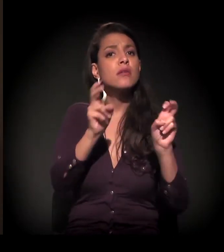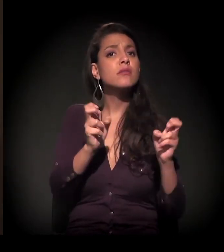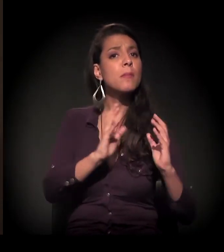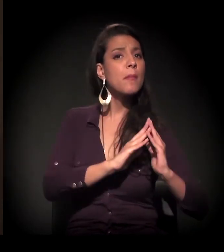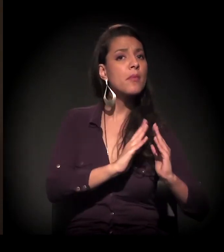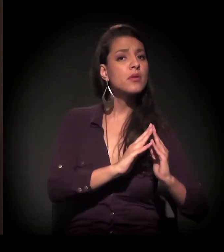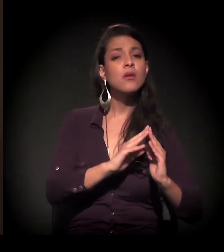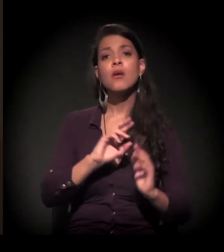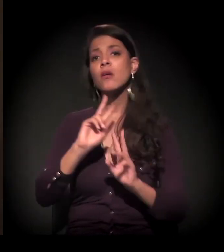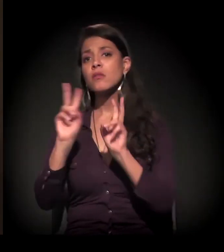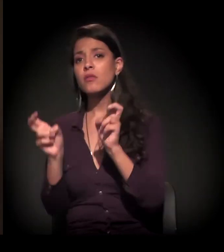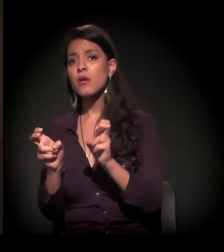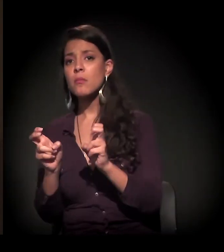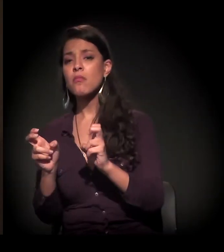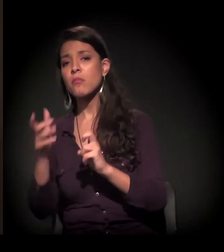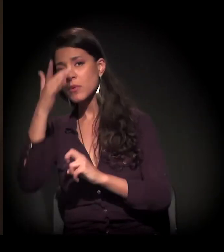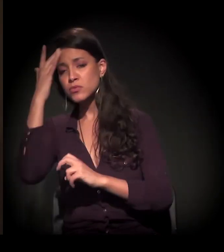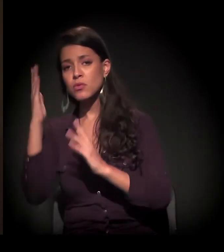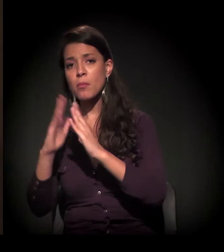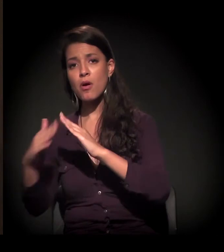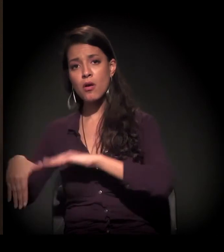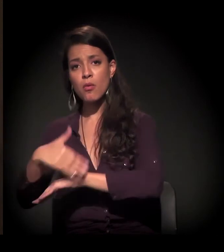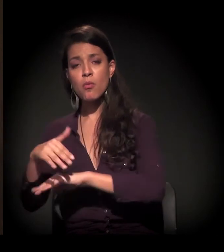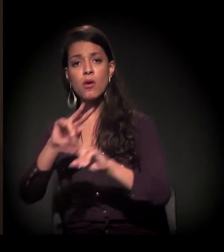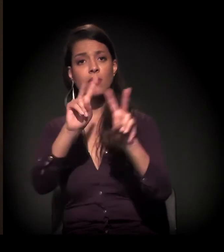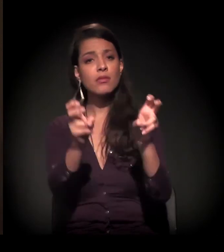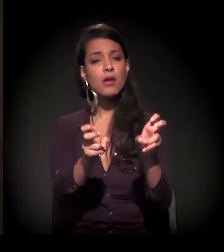se é com morador de rua, se é com a Cracolândia, se é com a saúde.